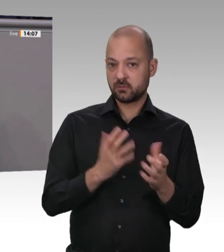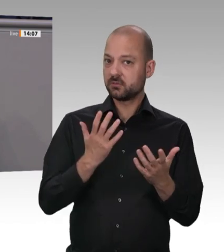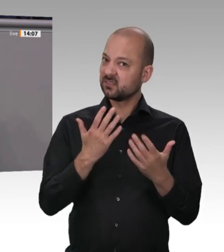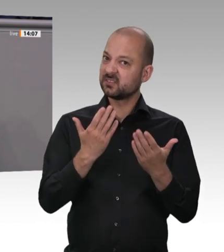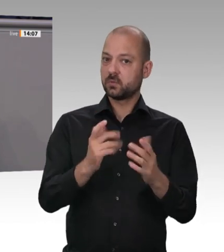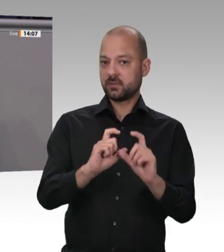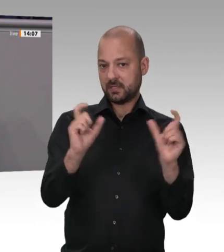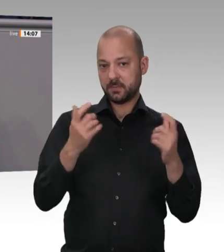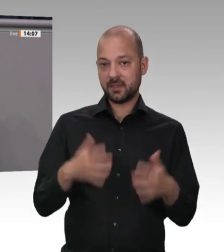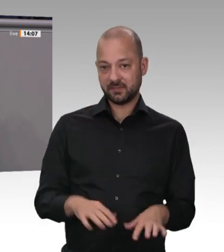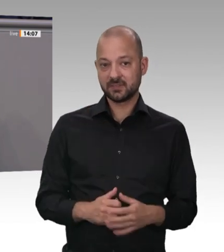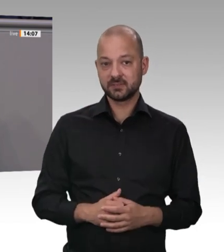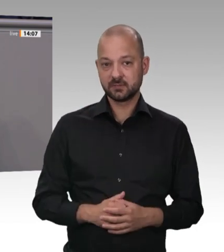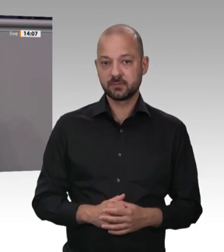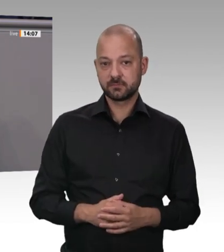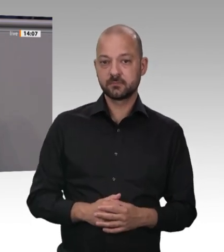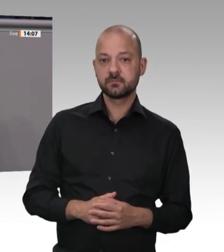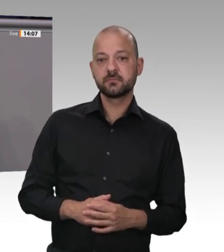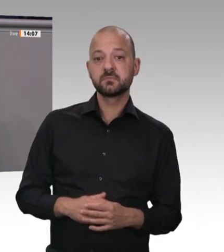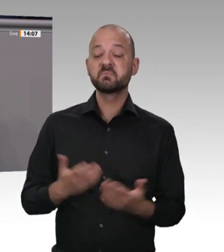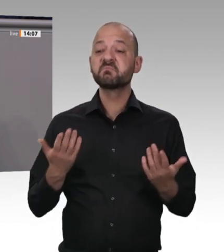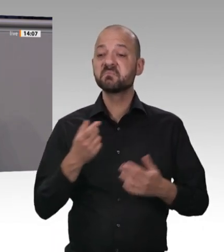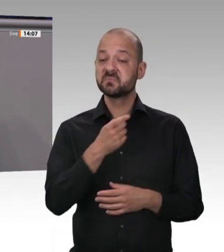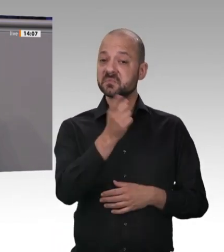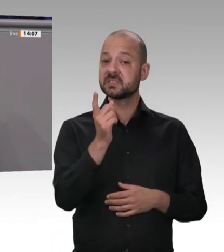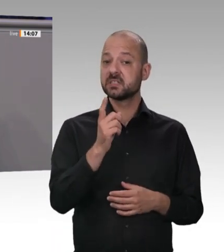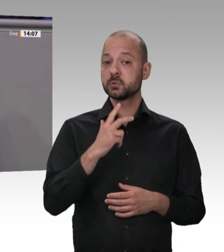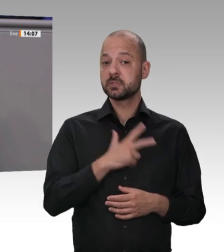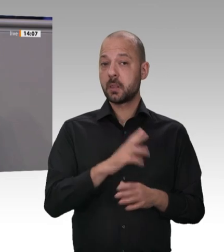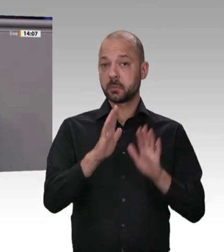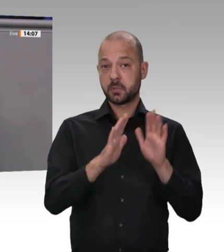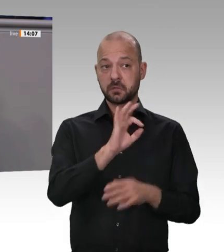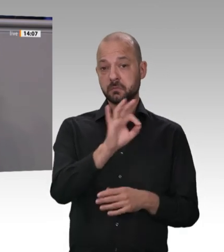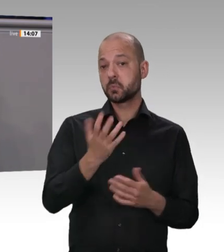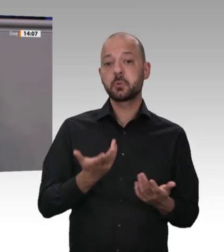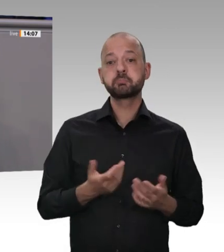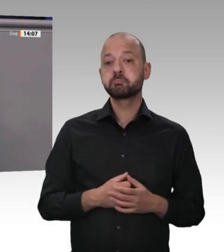Sigmar Gabriel, der ja dort beschäftigt ist, lässt sich aber augenscheinlich von